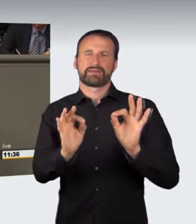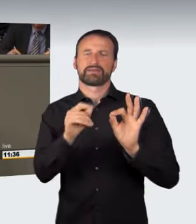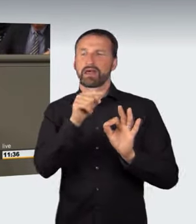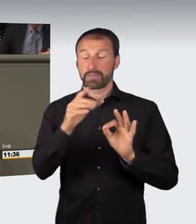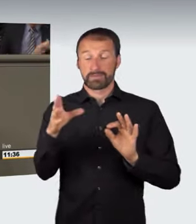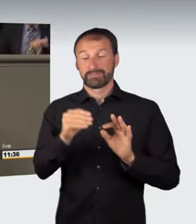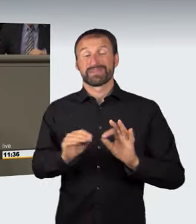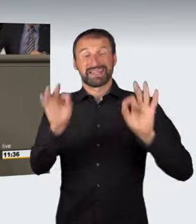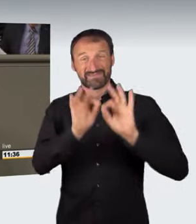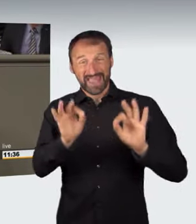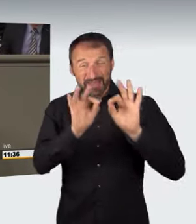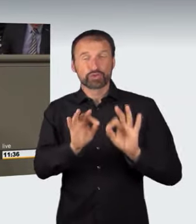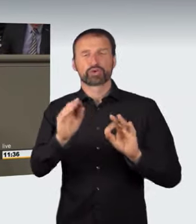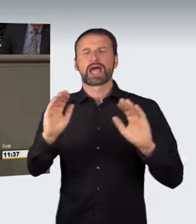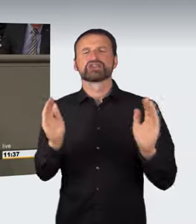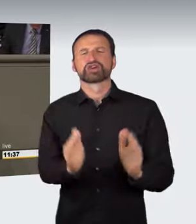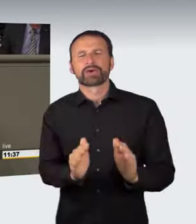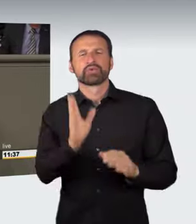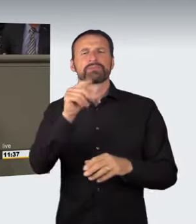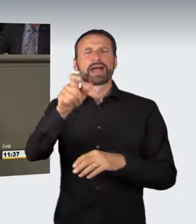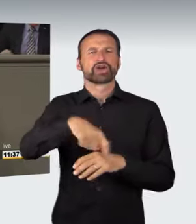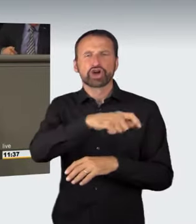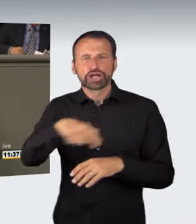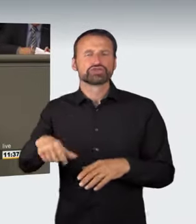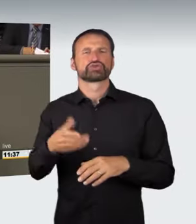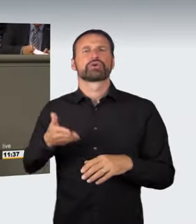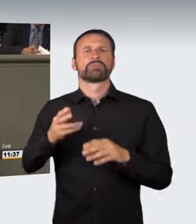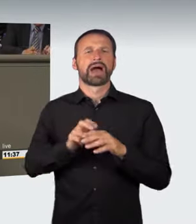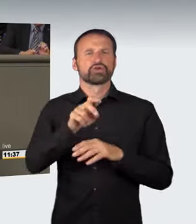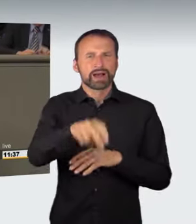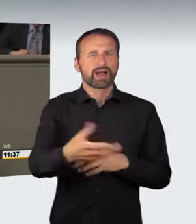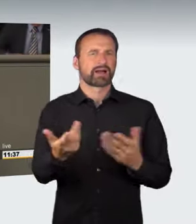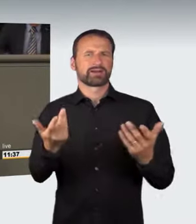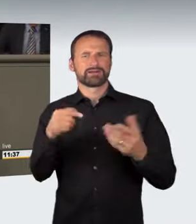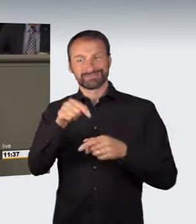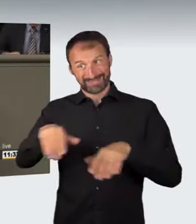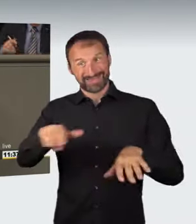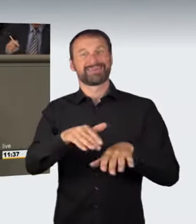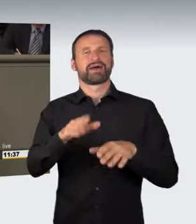der Gefährdung in Bezug auf Situationen an Kreuzungen, Bahnübergängen und Einmündungen gestrichen werden sollen. Aber die Grünen haben leider